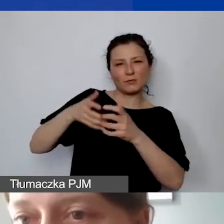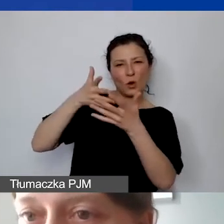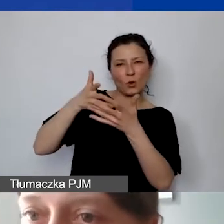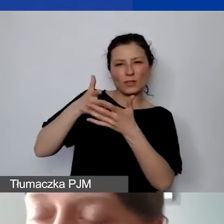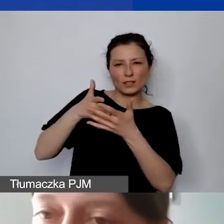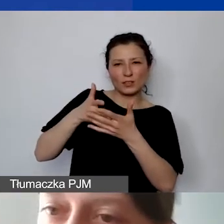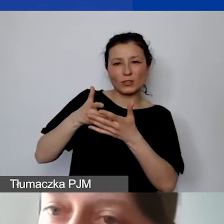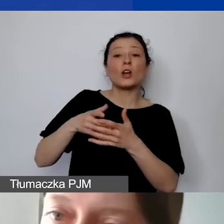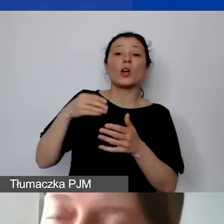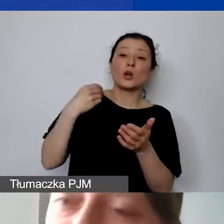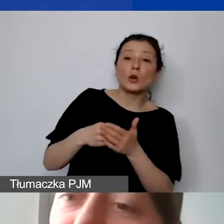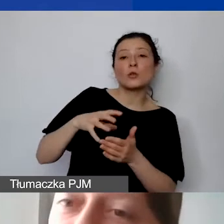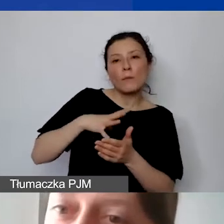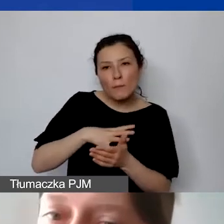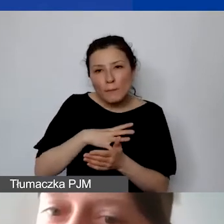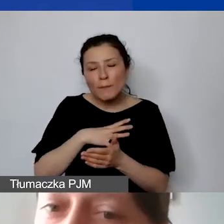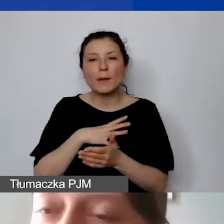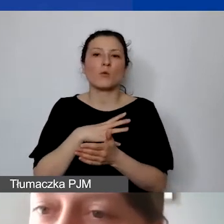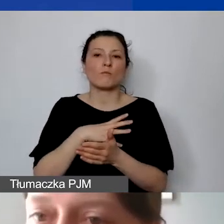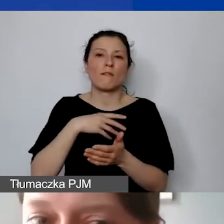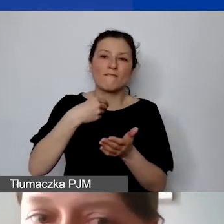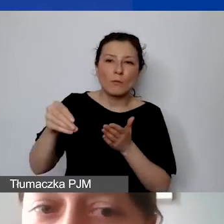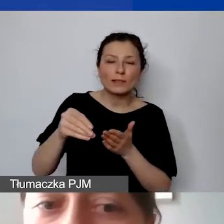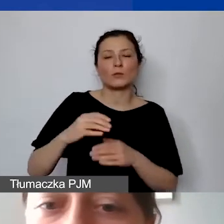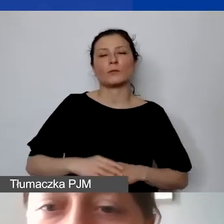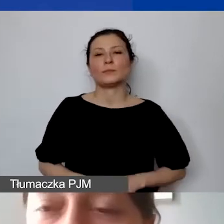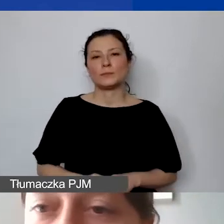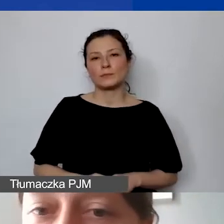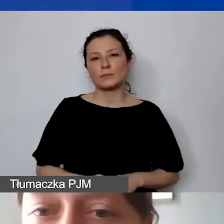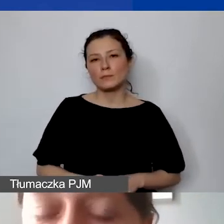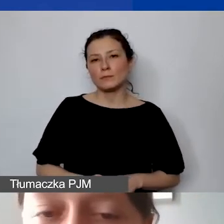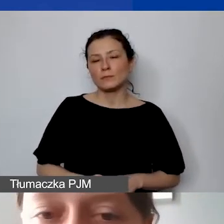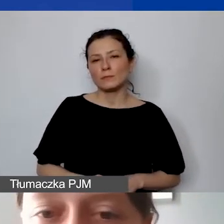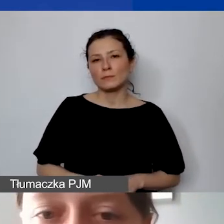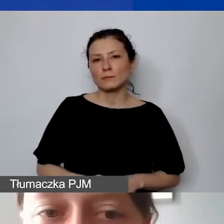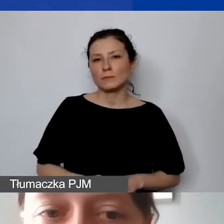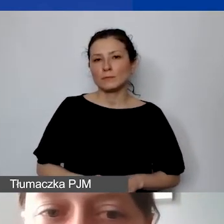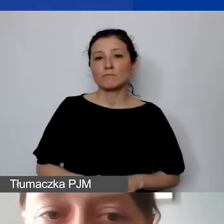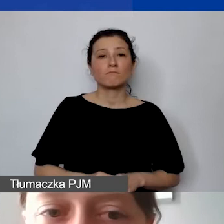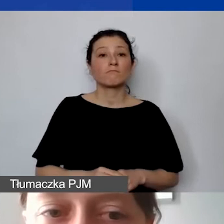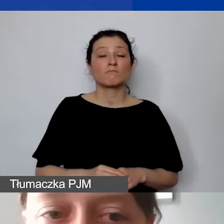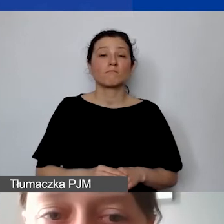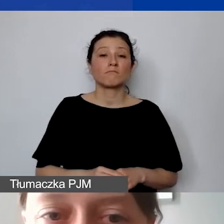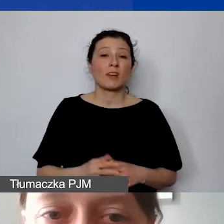czy koszt został poniesiony, a więc czy został opłacony. Najprostszym takim dowodem jest przelew.